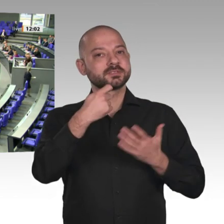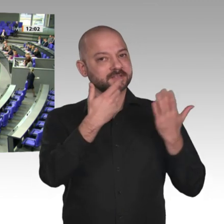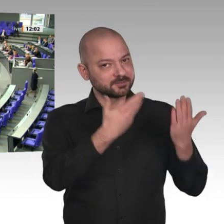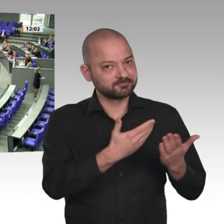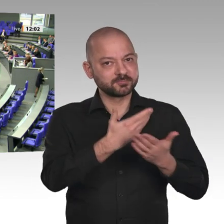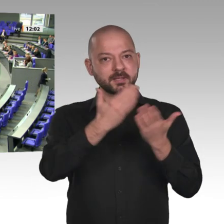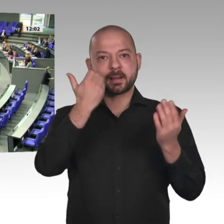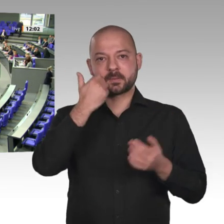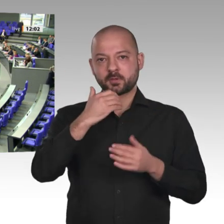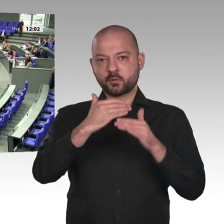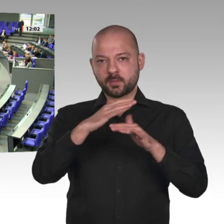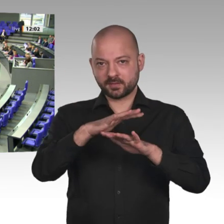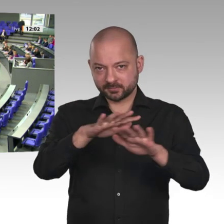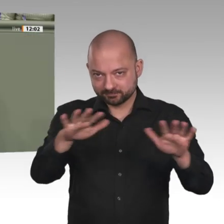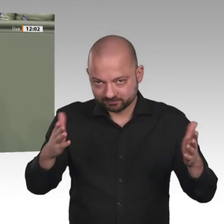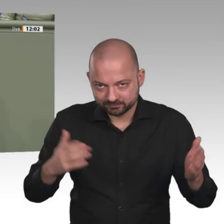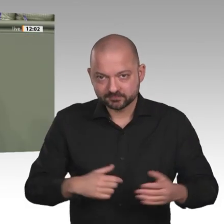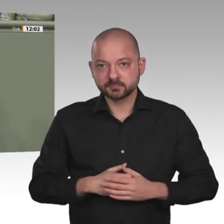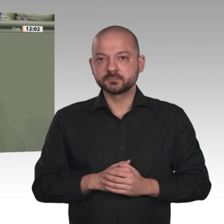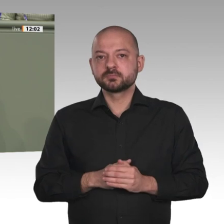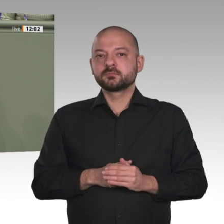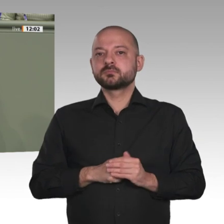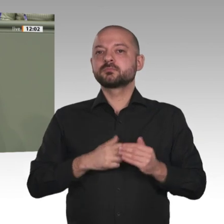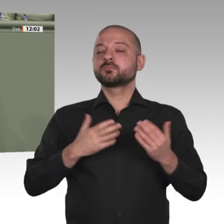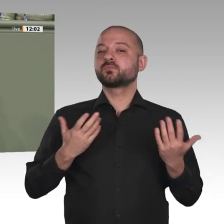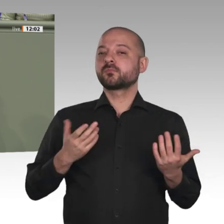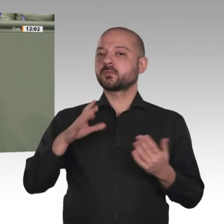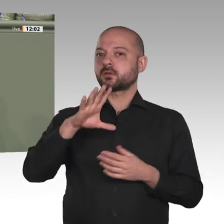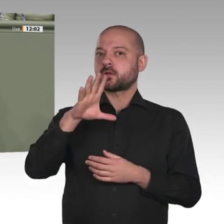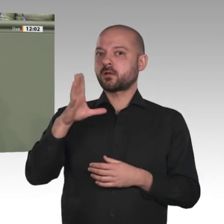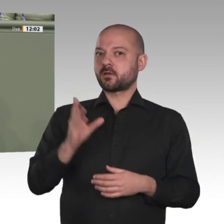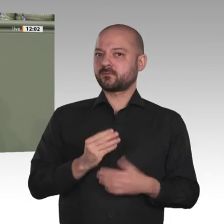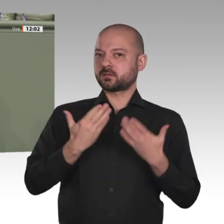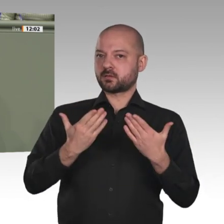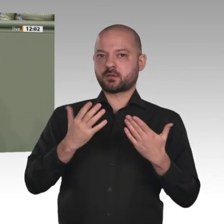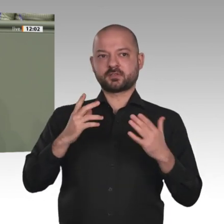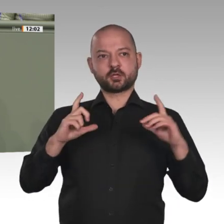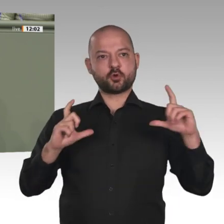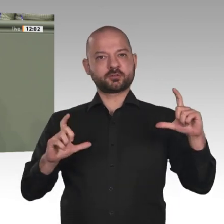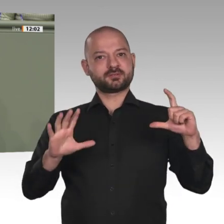manchmal schier überwältigenden Herausforderungen, aber auch der mit den größten Chancen.